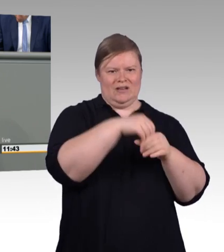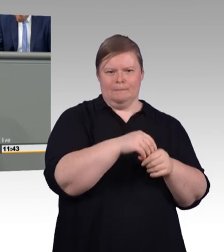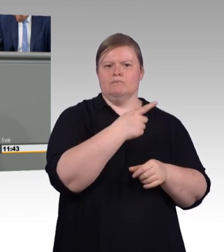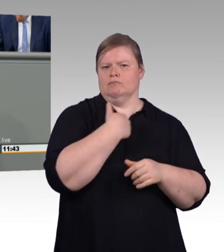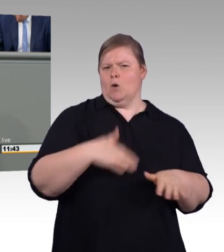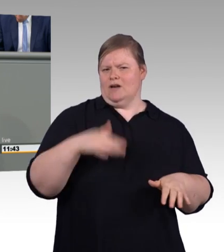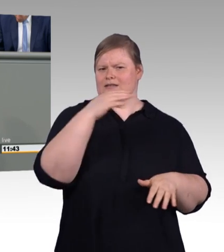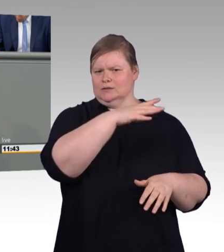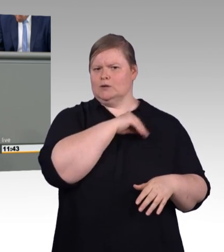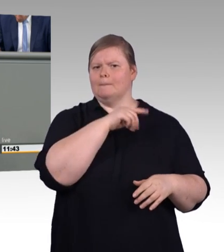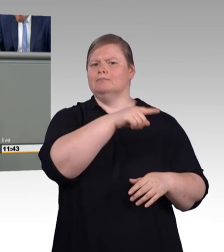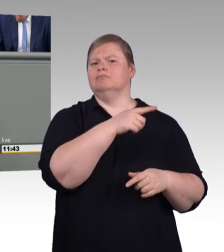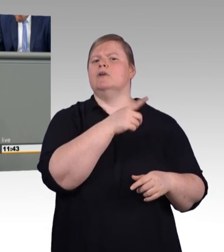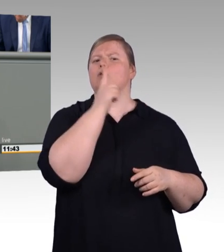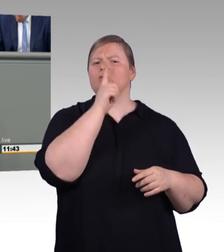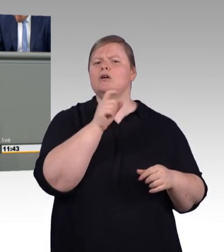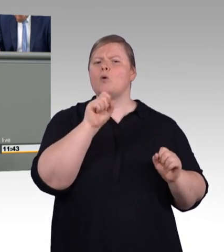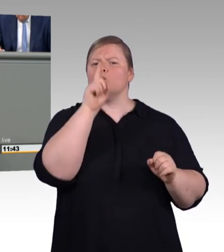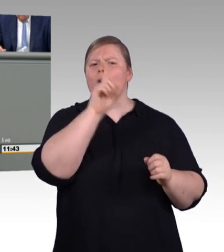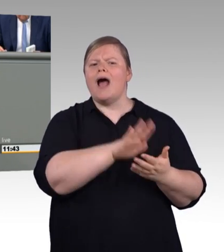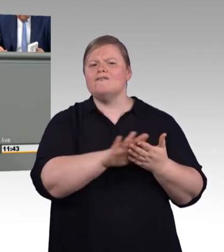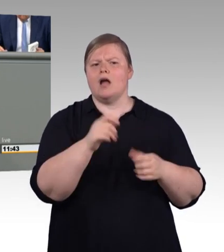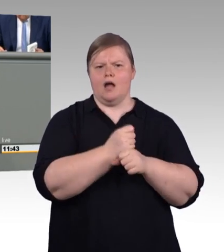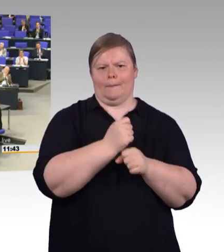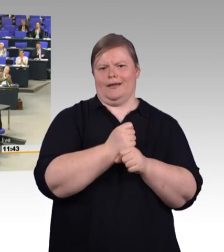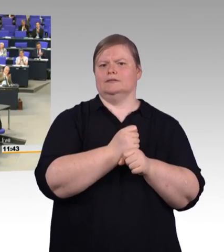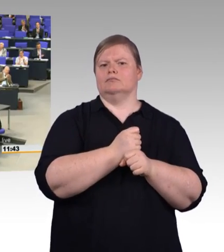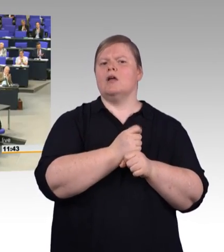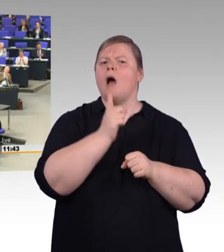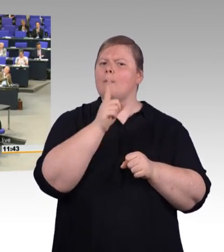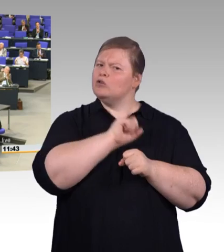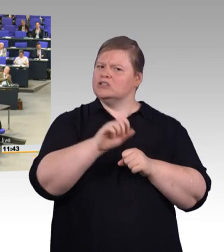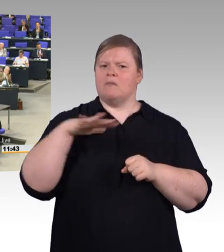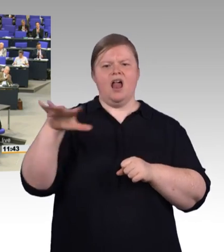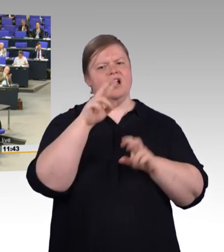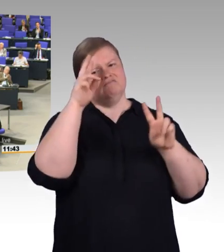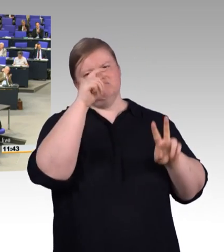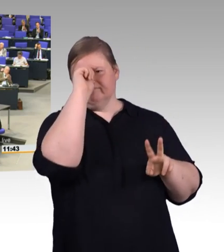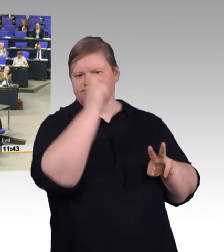in diesem Dorf. Ich danke Ihnen. (Beifall und Zwischenruf)